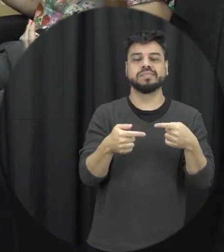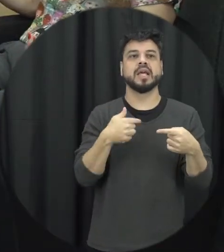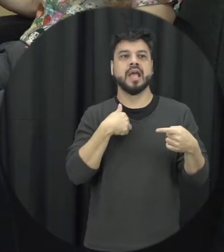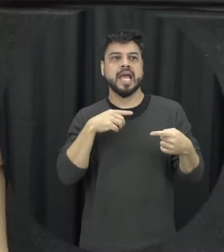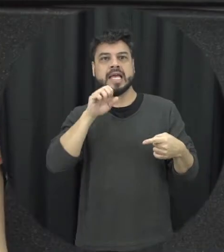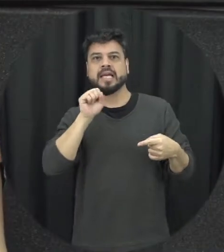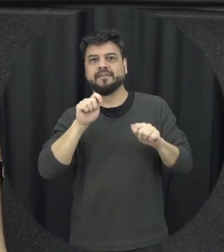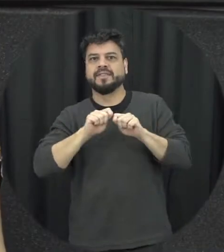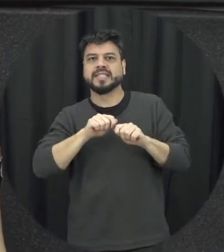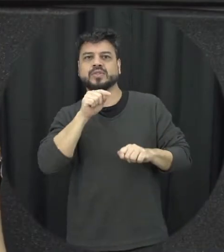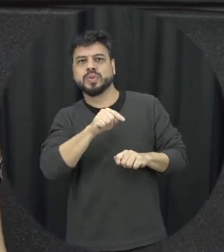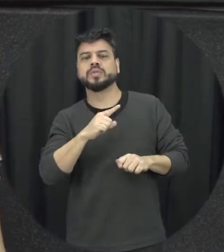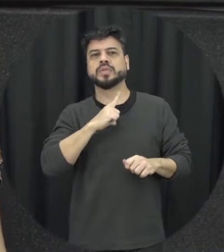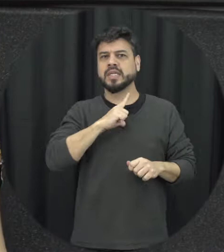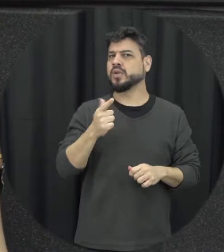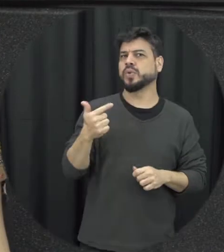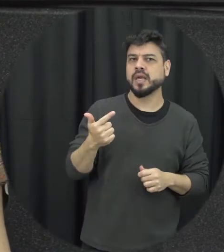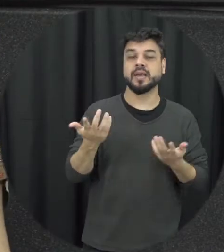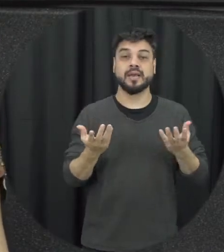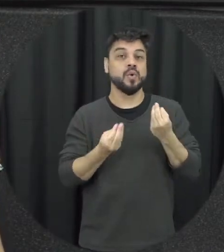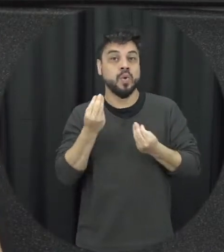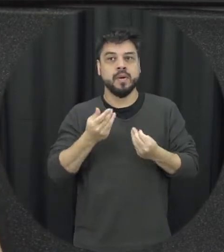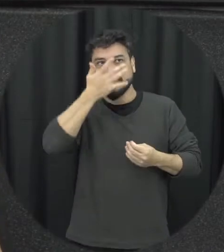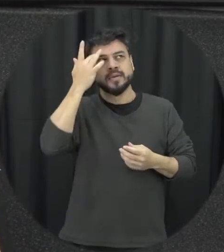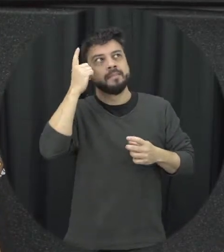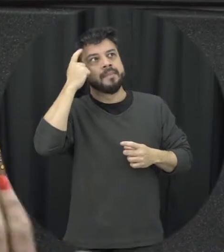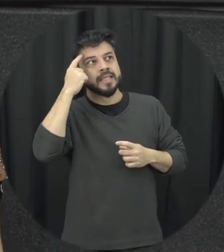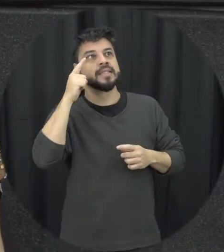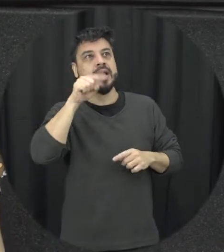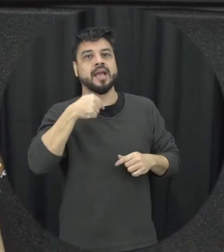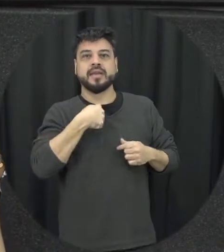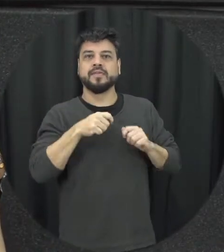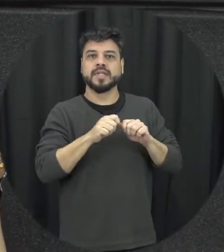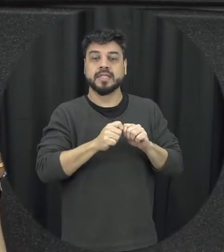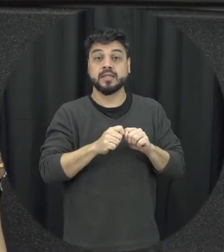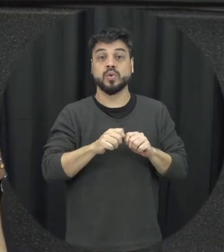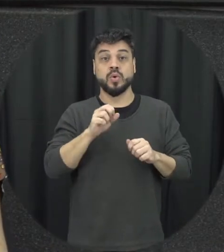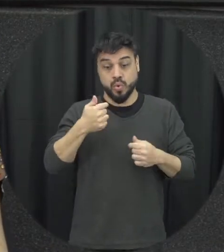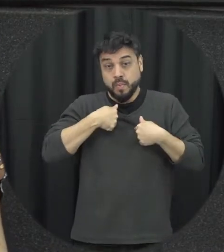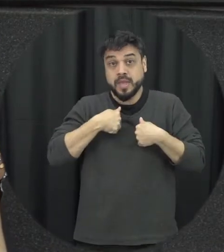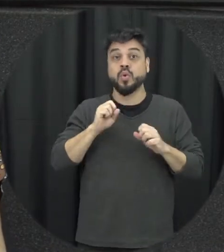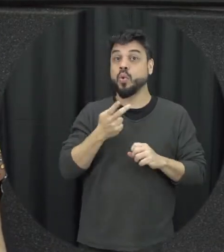se está ou não acontecendo com elas ou né pessoas ao seu redor né até porque a gente